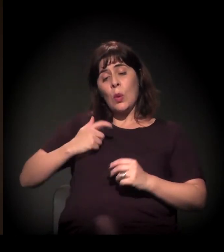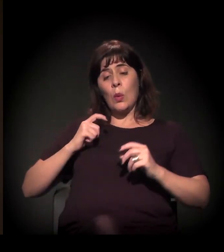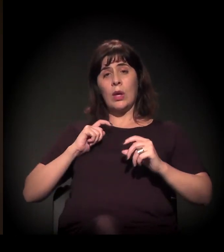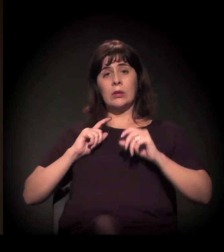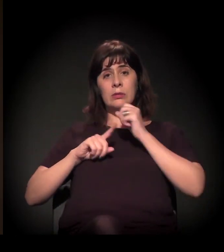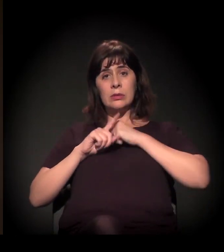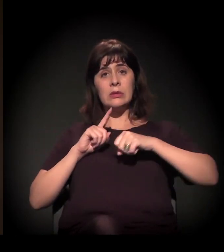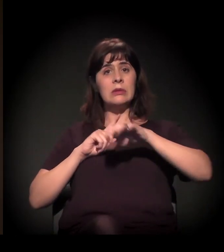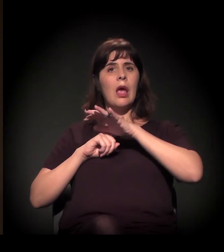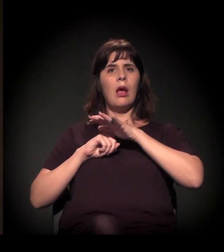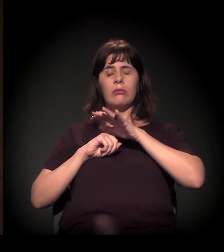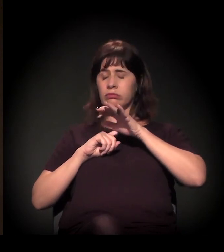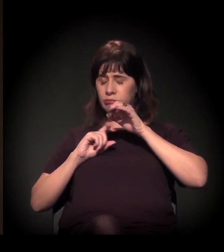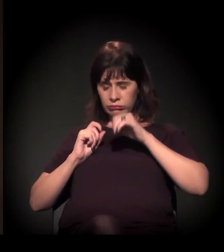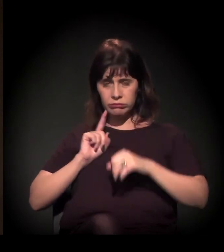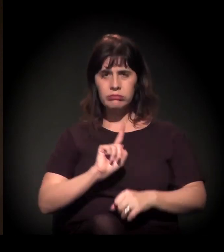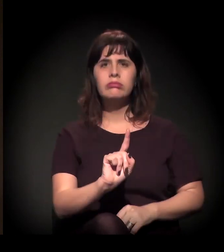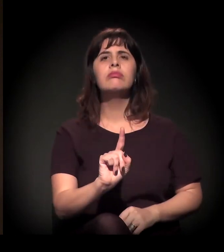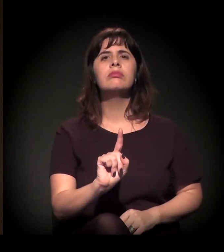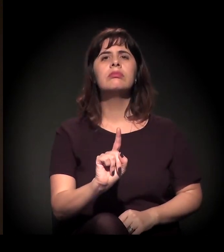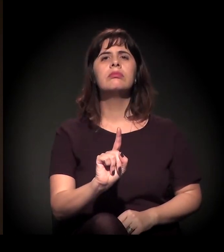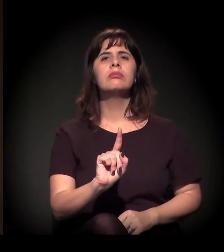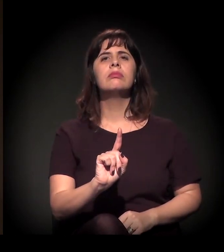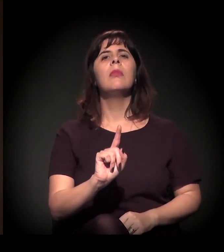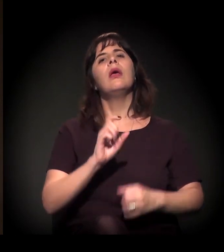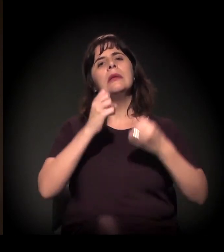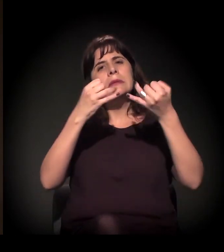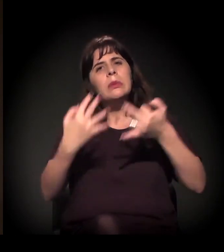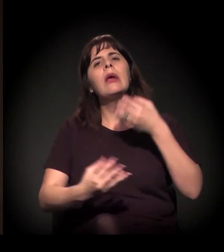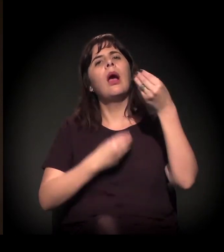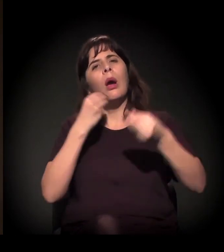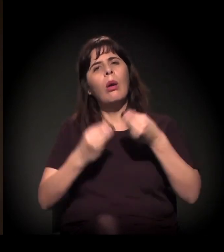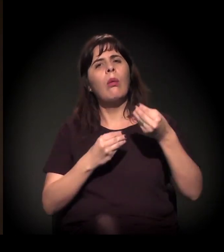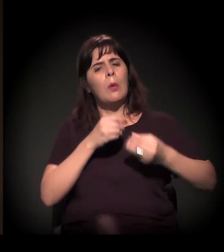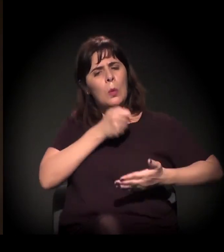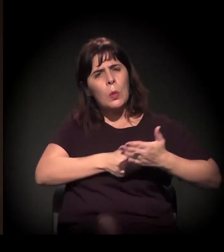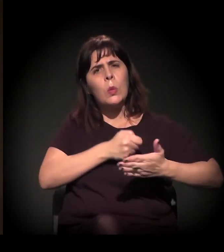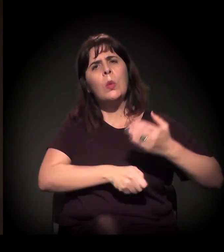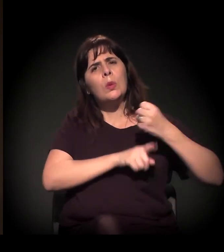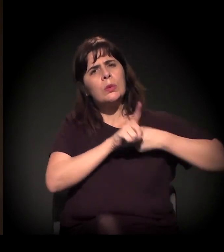falando de todo esse processo das lutas sociais no início dos anos 1980.